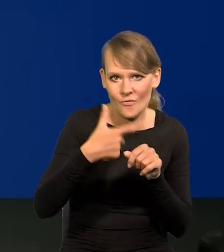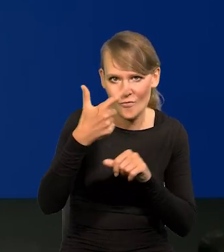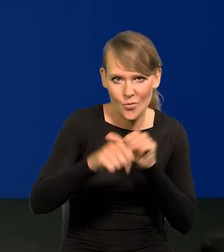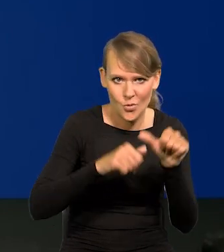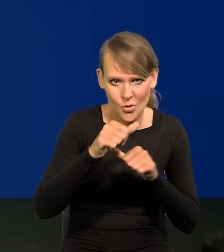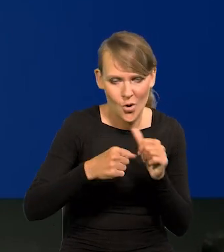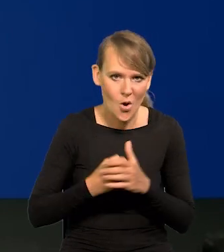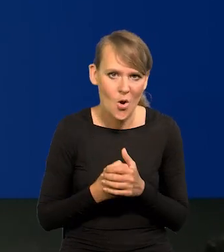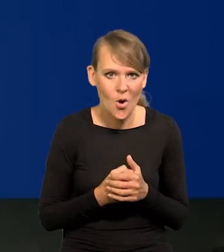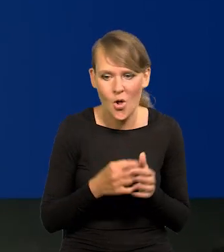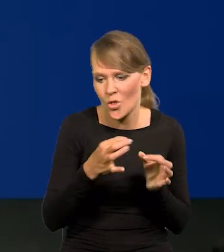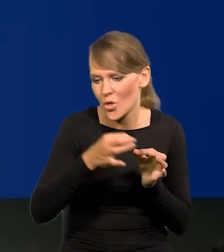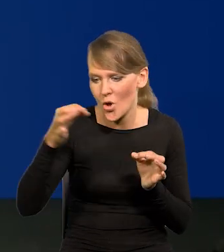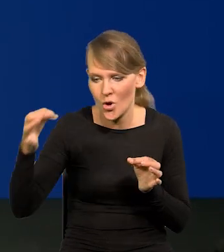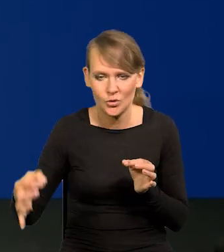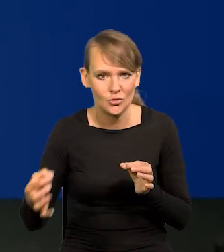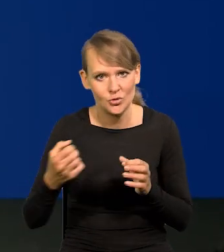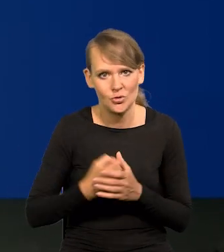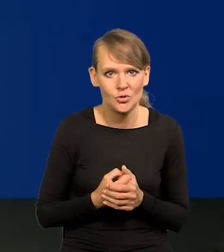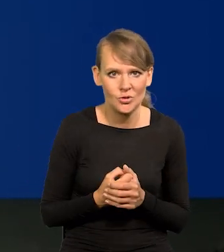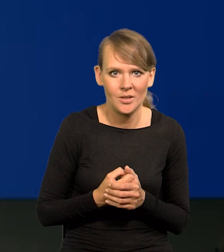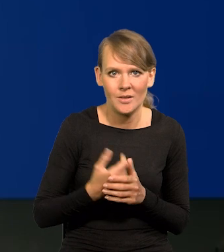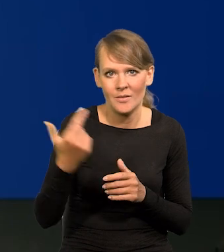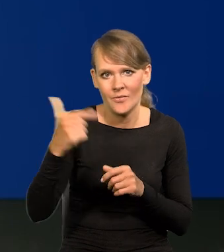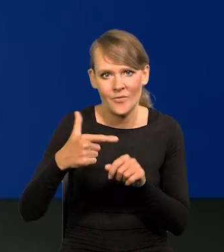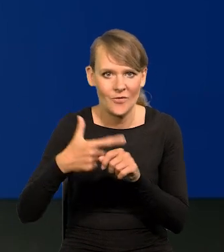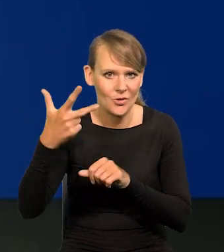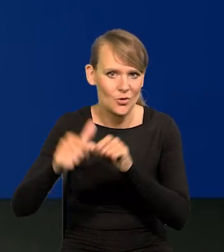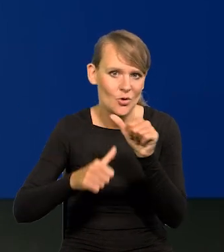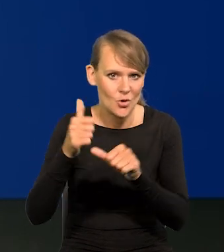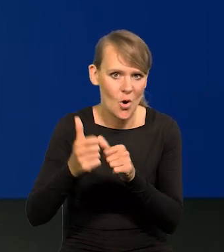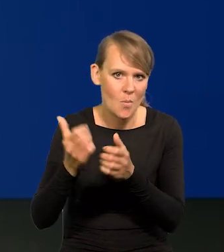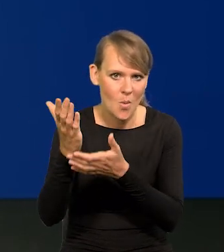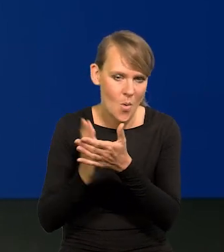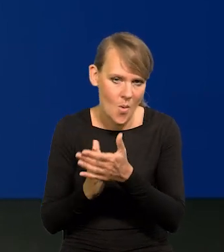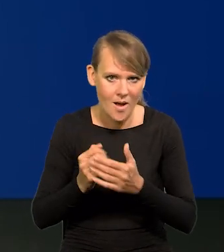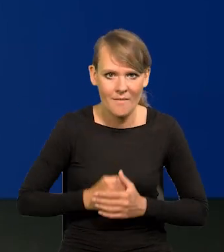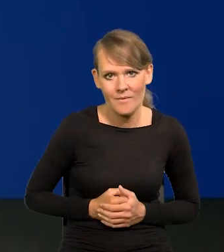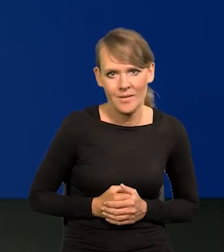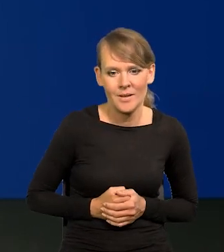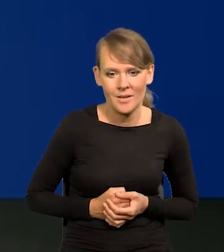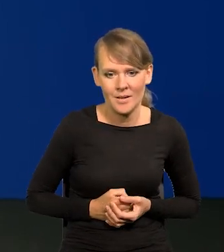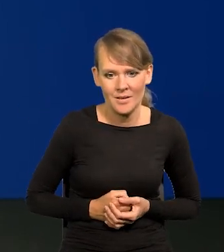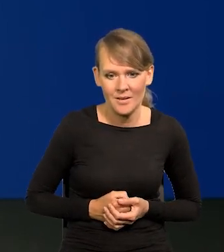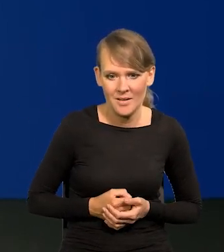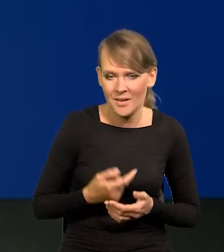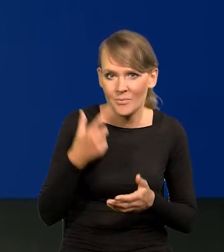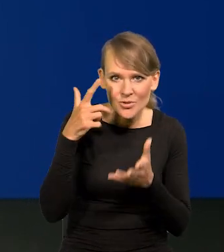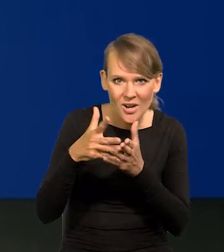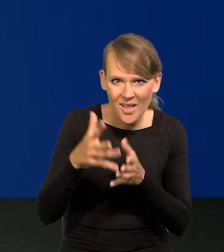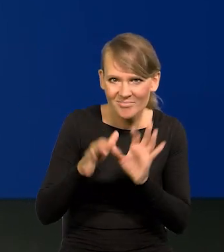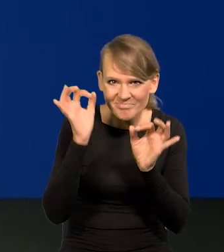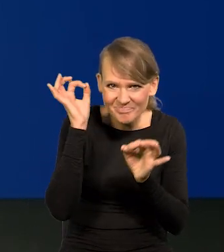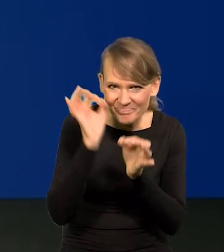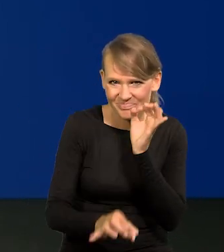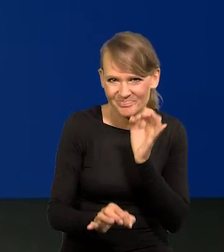do dzisiaj, do 23 r. do połowy 23 r. Wszystko dobrze przewidziały te projekcje.